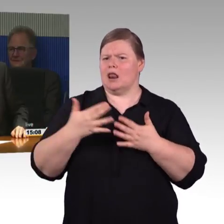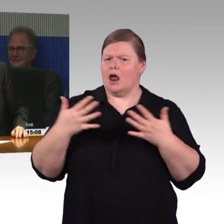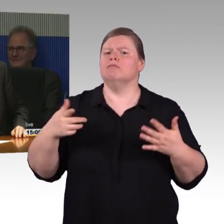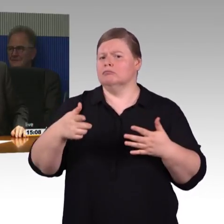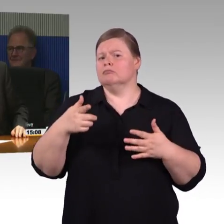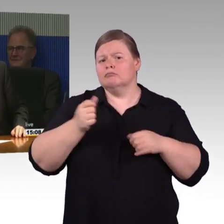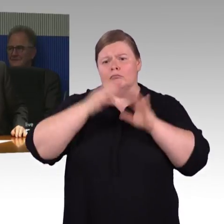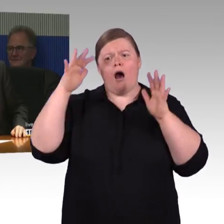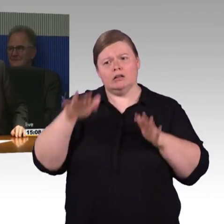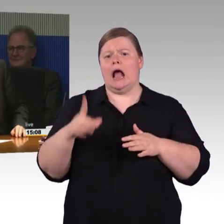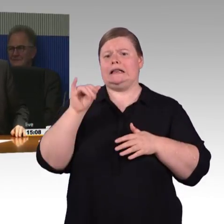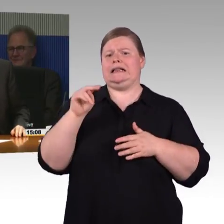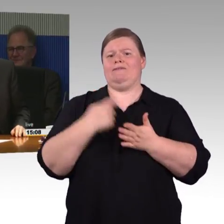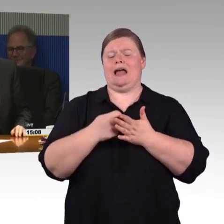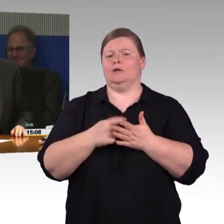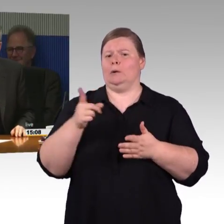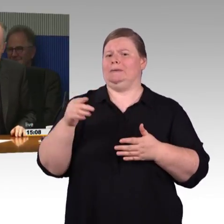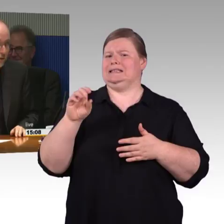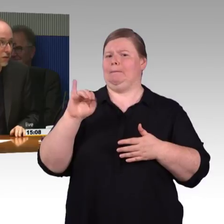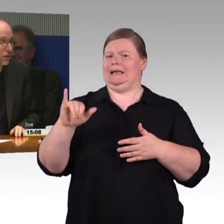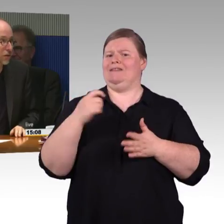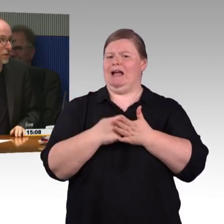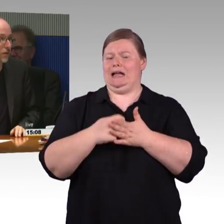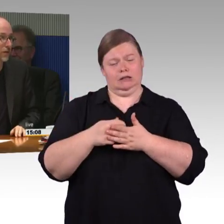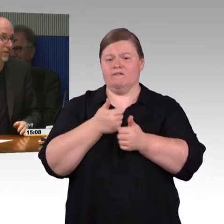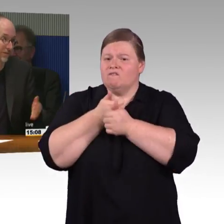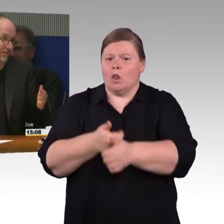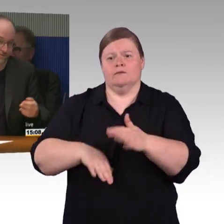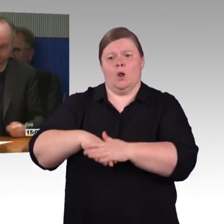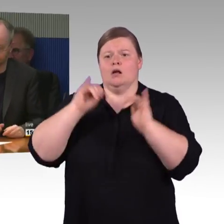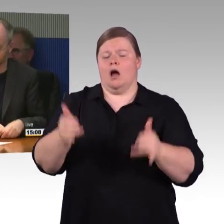(Rednerwechsel) Okay, zweite Aufzüge.